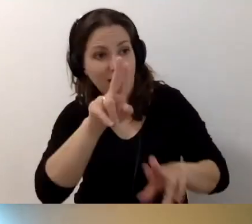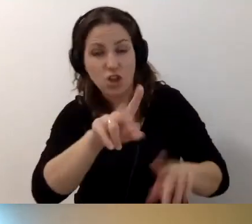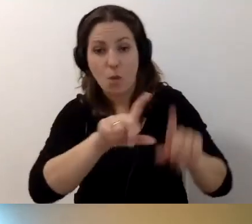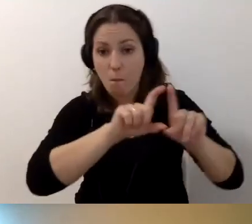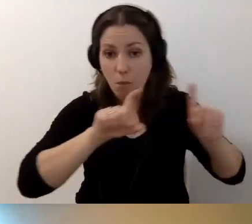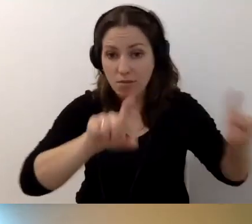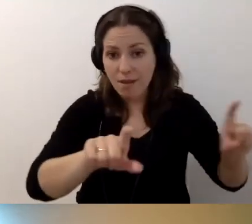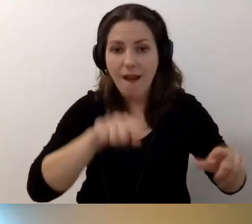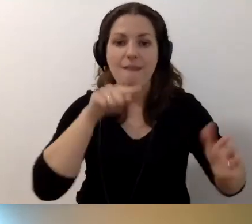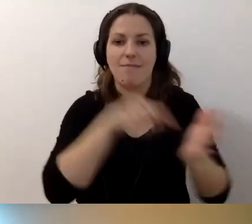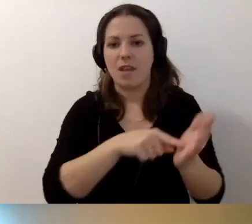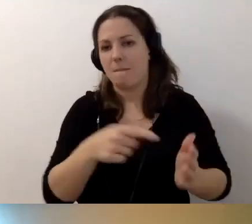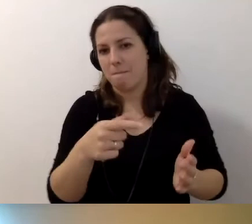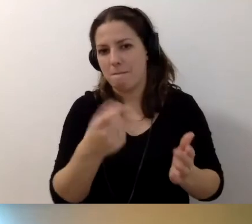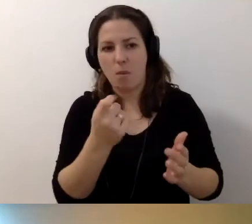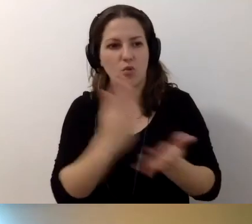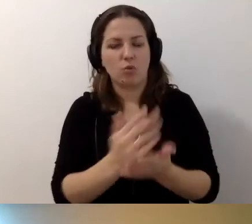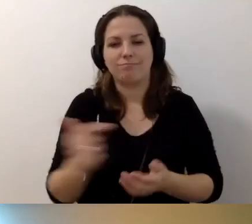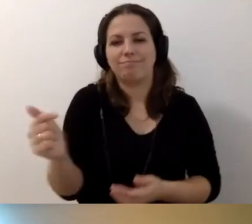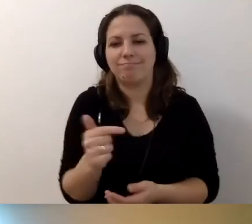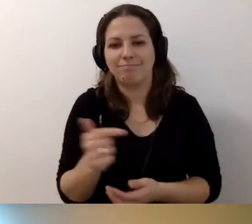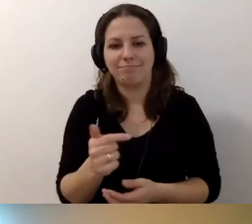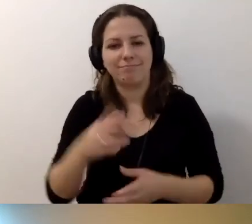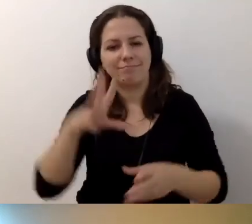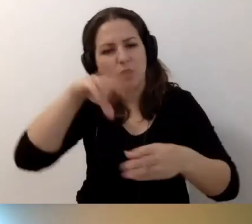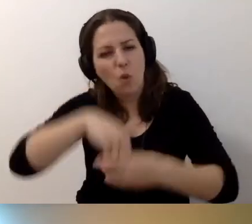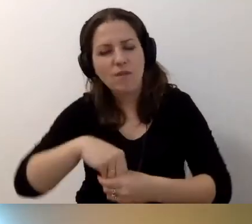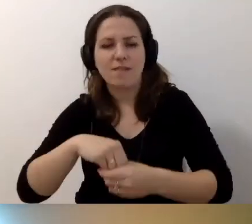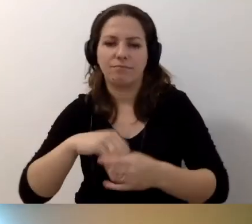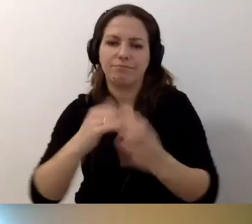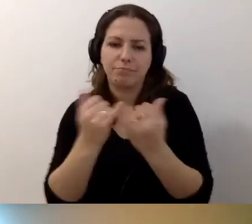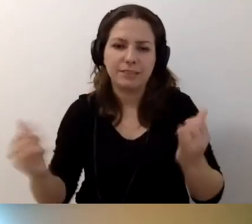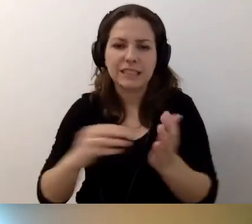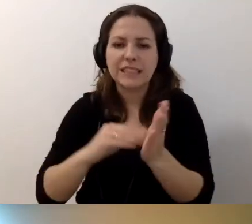jest zobowiązany do uwzględniania zapisów związanych z dostępnością.